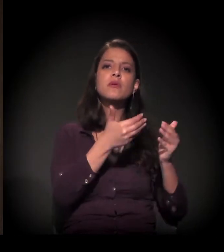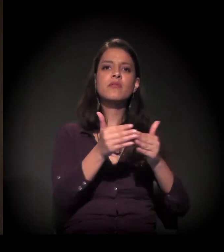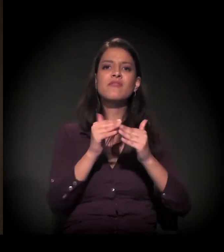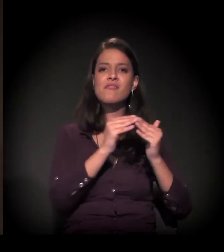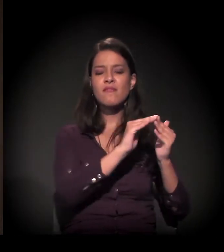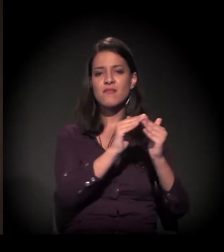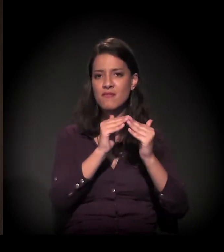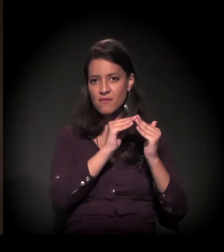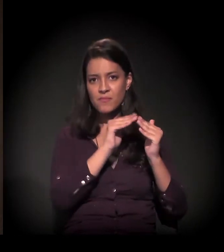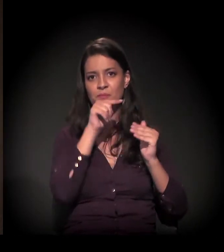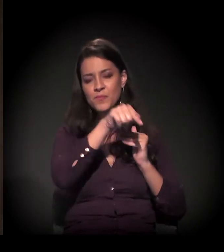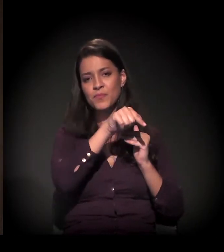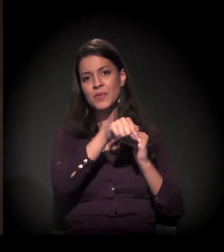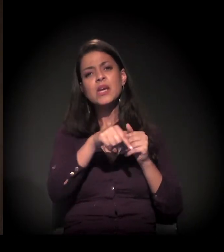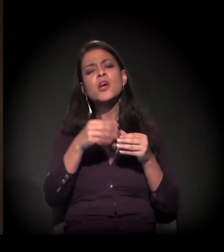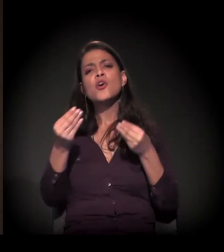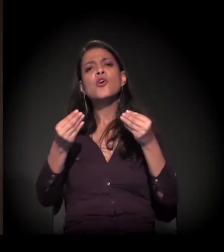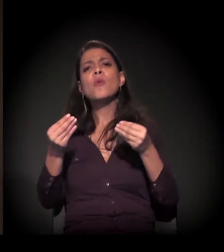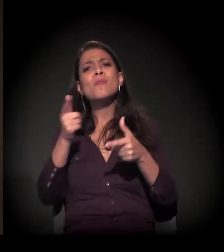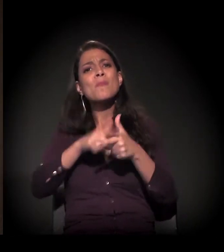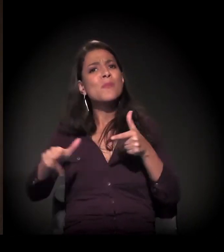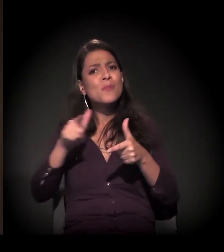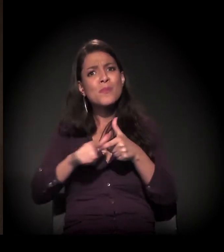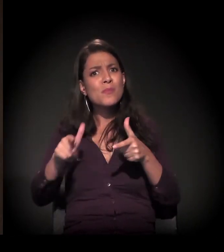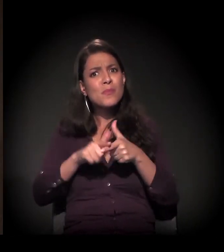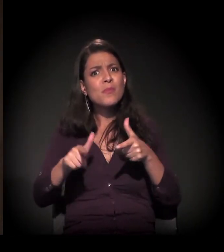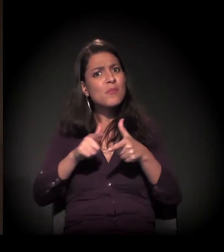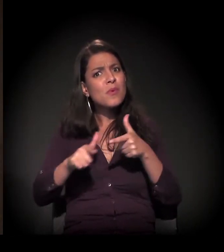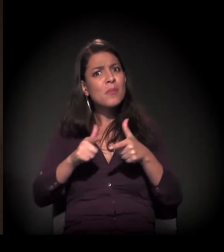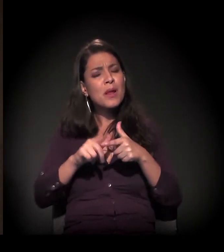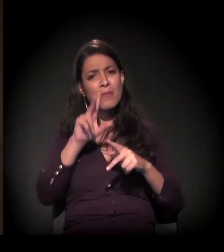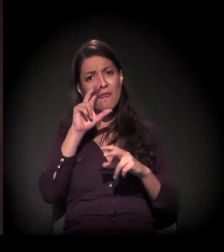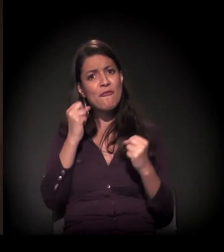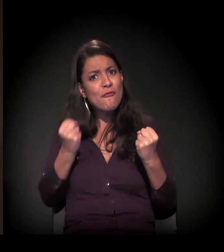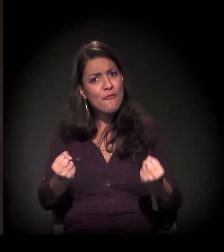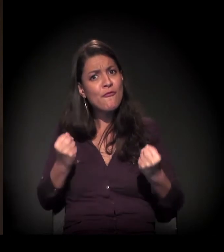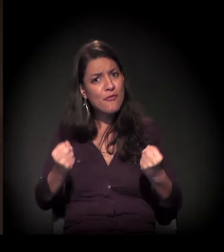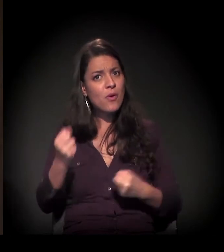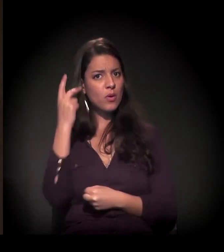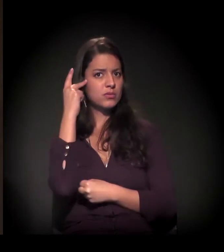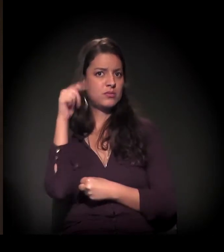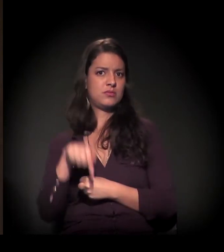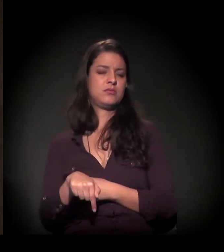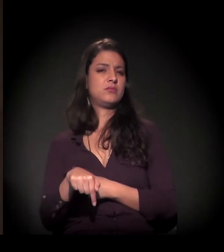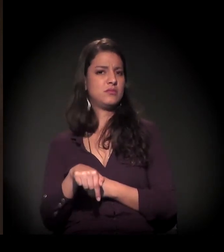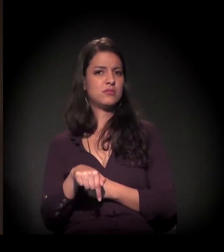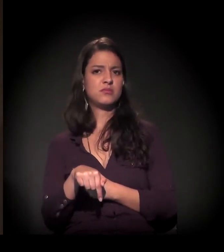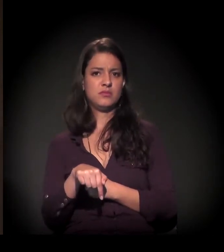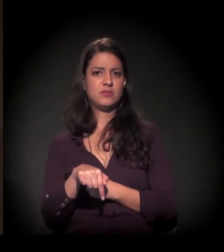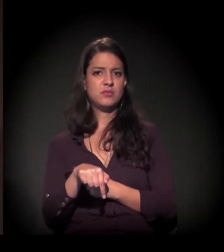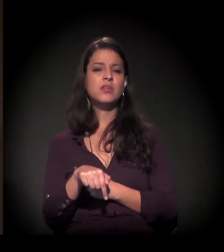e o tamanho desse problema é gigante aqui na cidade de São Paulo. Para você ter uma ideia,